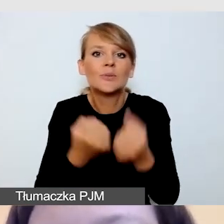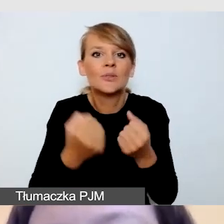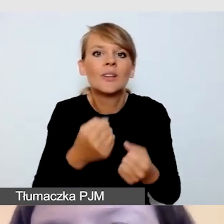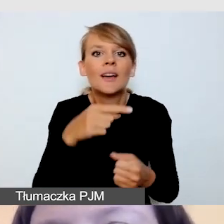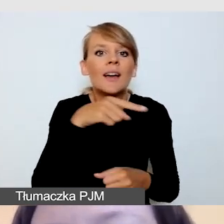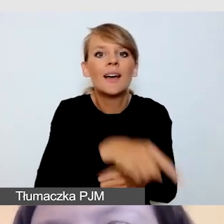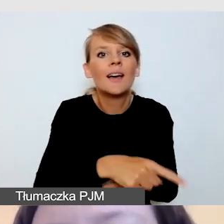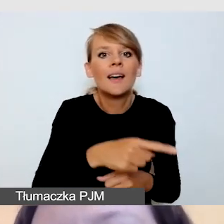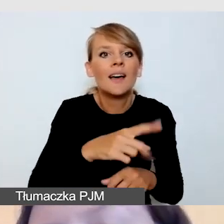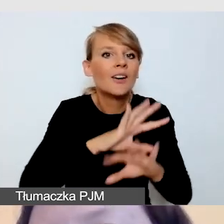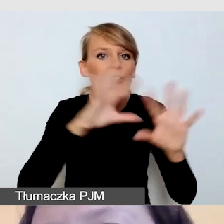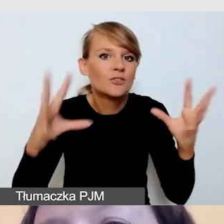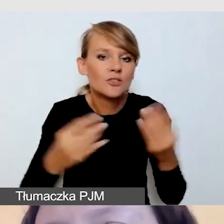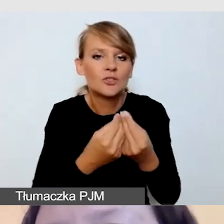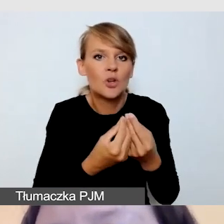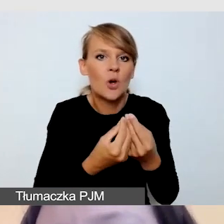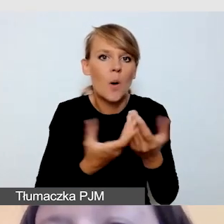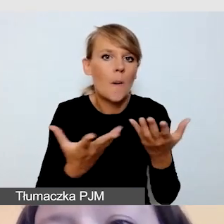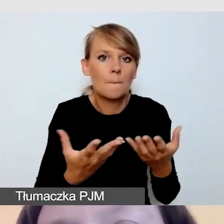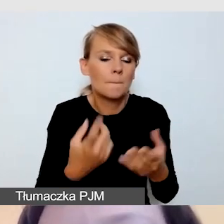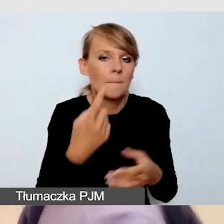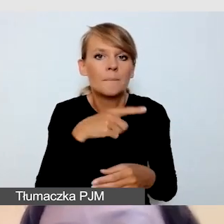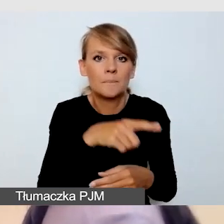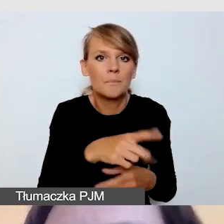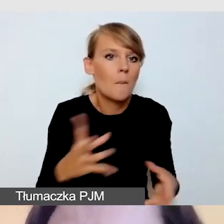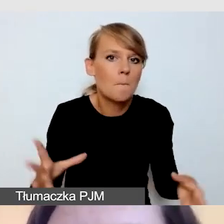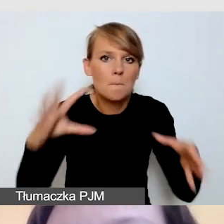z usługami dostępnościowymi w formie zamkniętej w jednej transmisji.